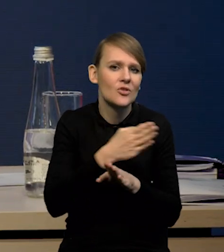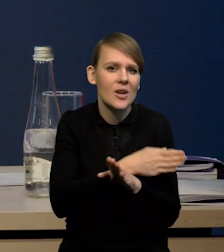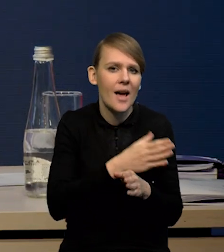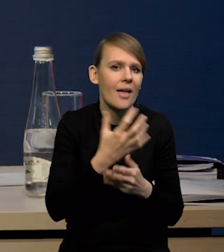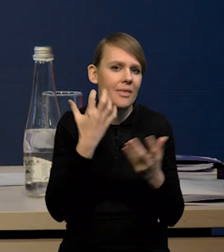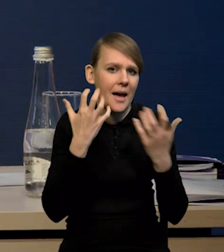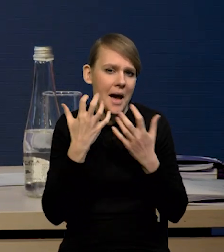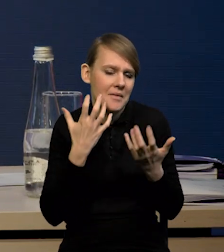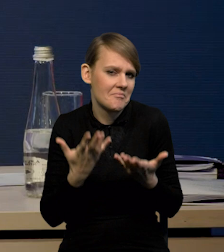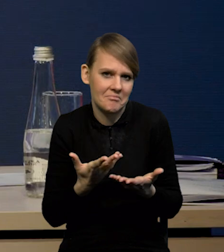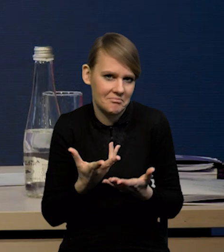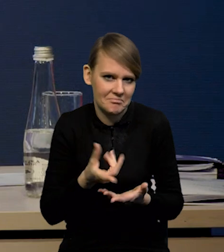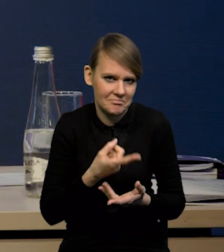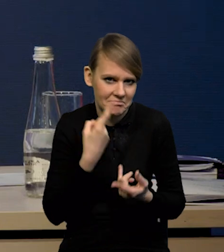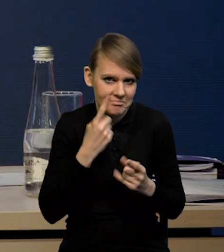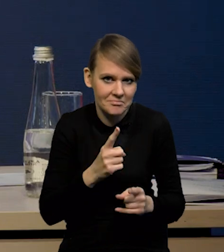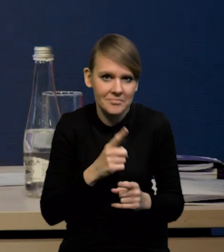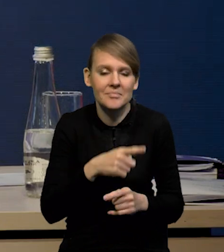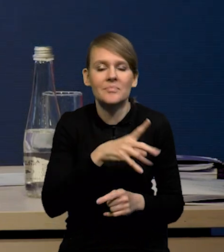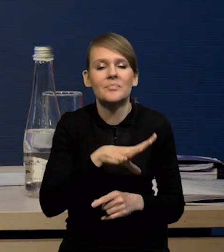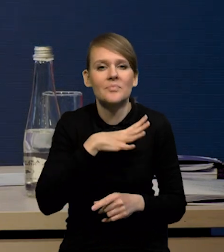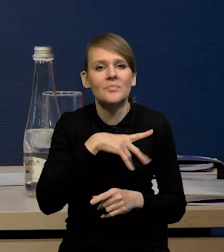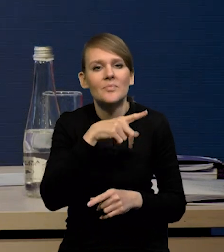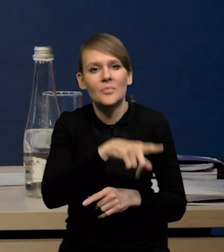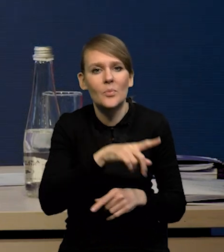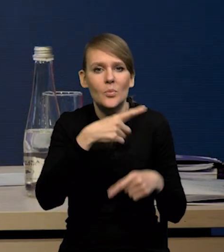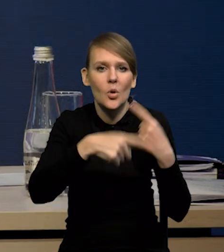Mieliśmy spadek dynamiki produkcji budowlano-montażowej również.